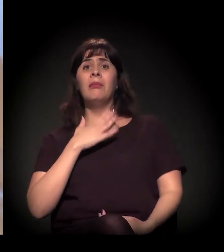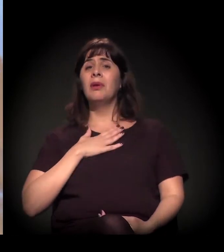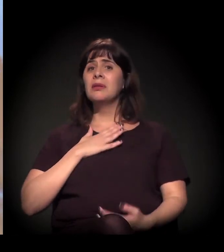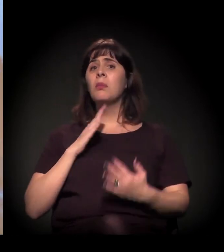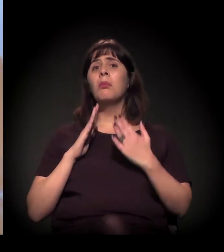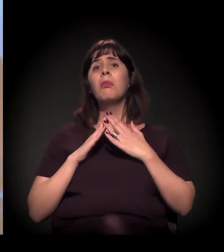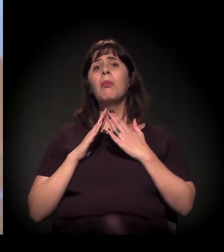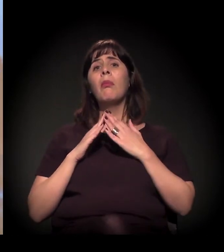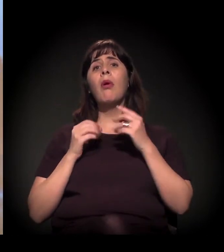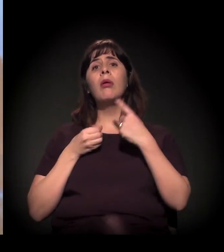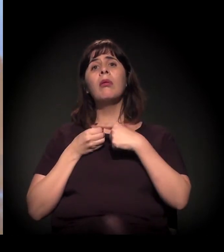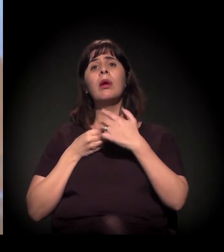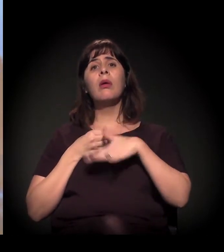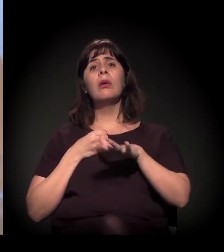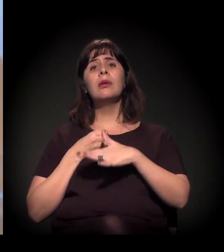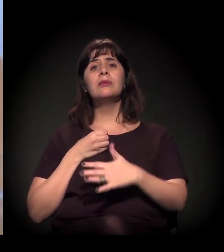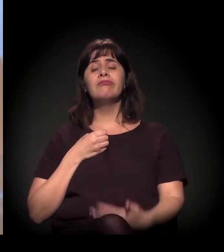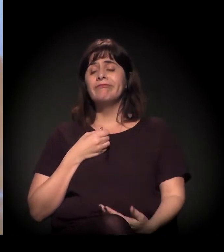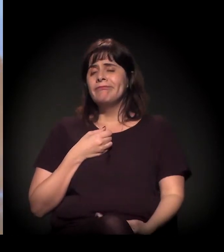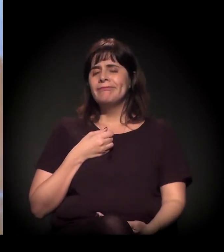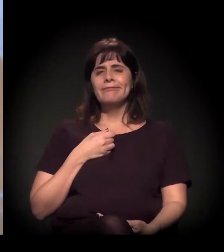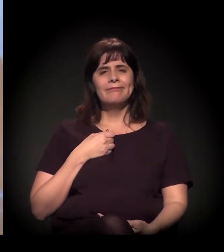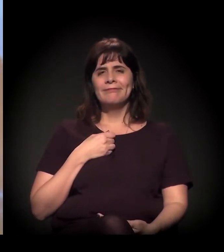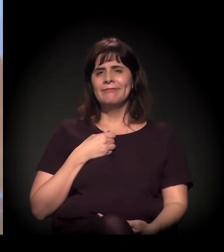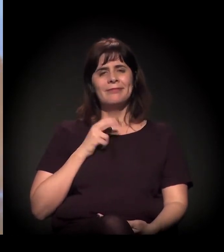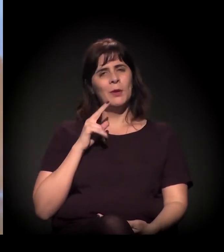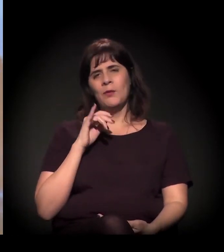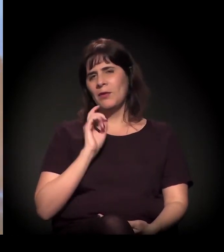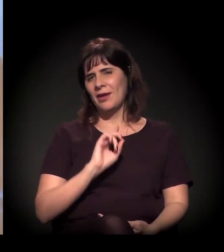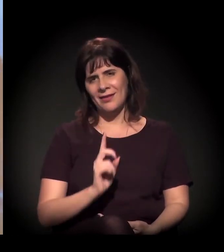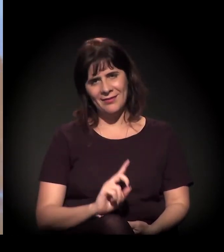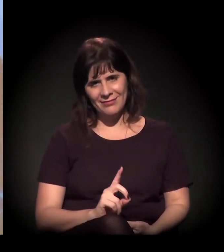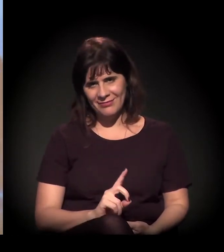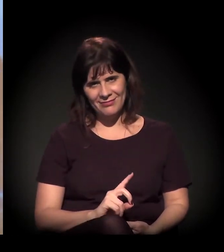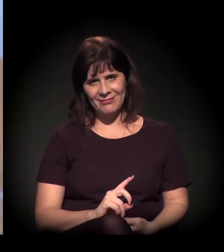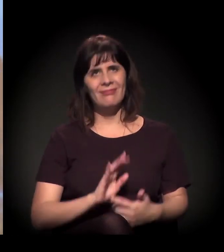Eu acho que é mais ou menos nesse sentido